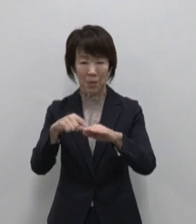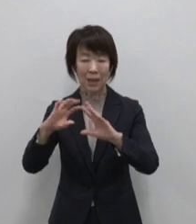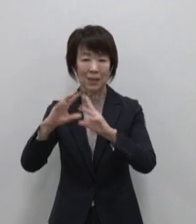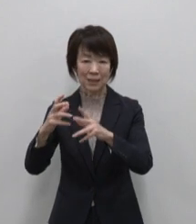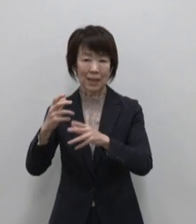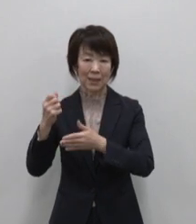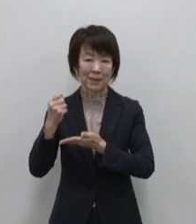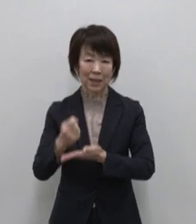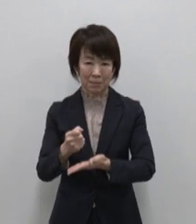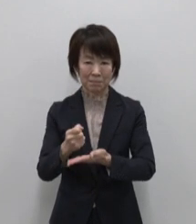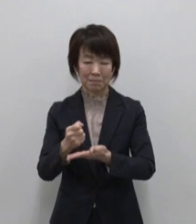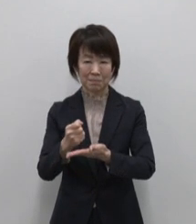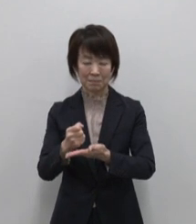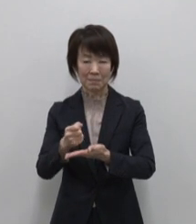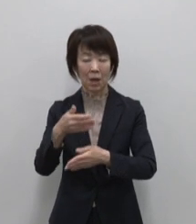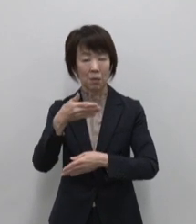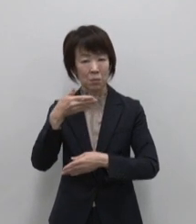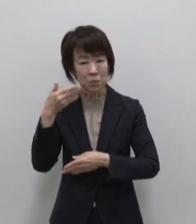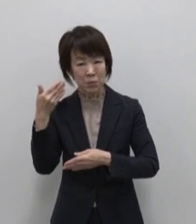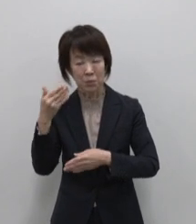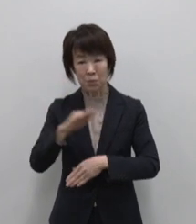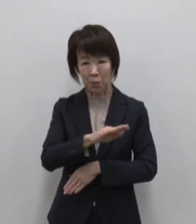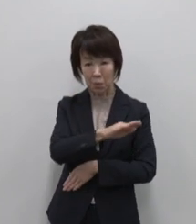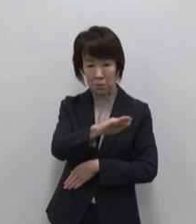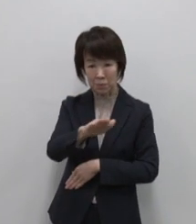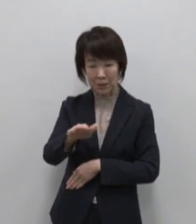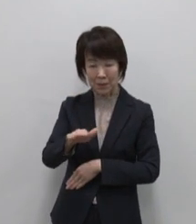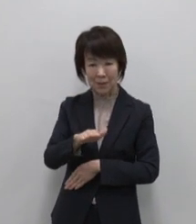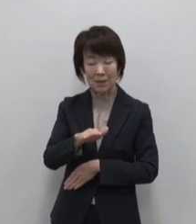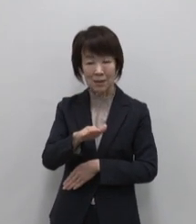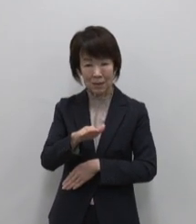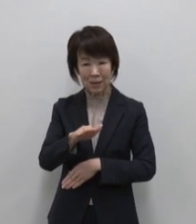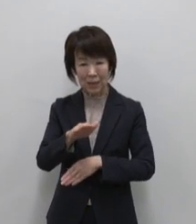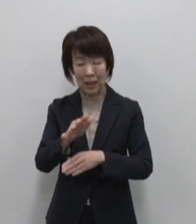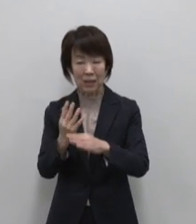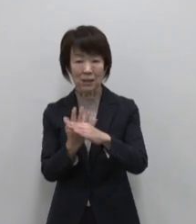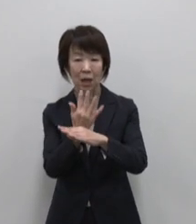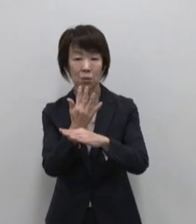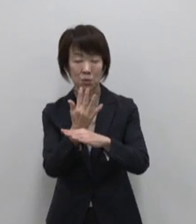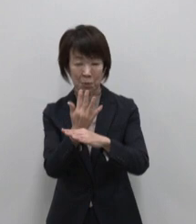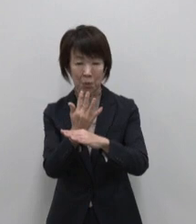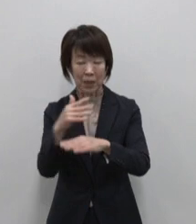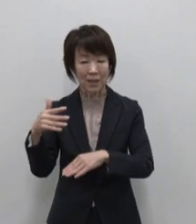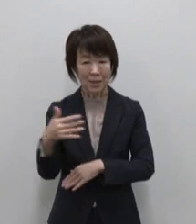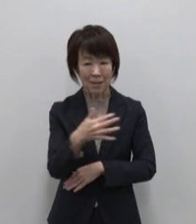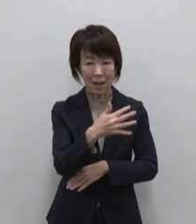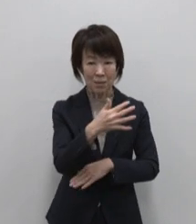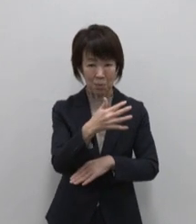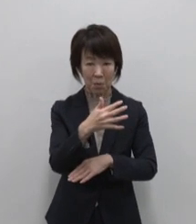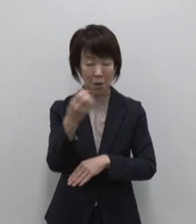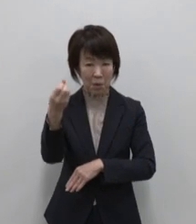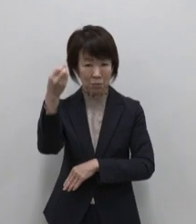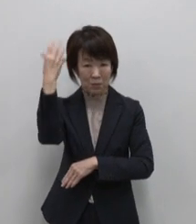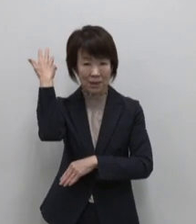ボニンブルーとよばれる紺碧の海は 珊瑚礁や熱帯魚に彩られ クジラや イルカが生息しています